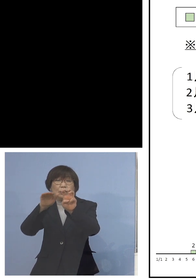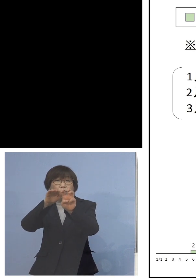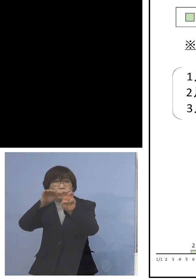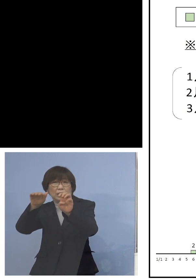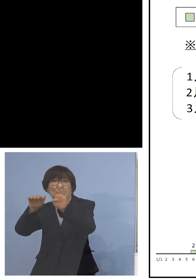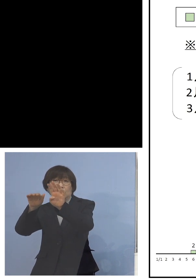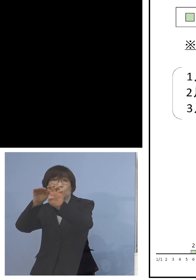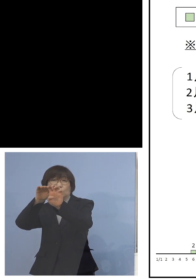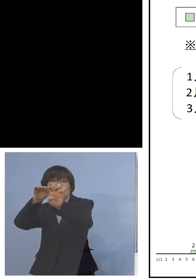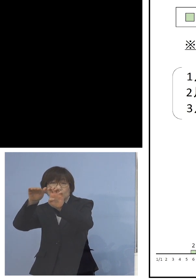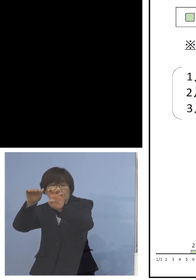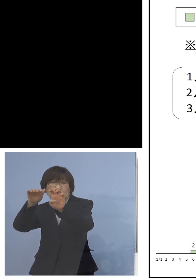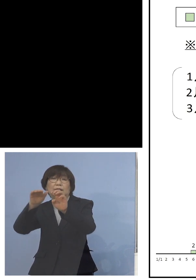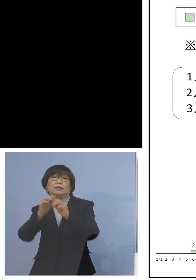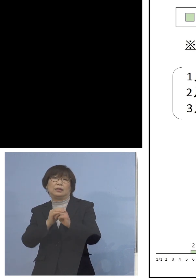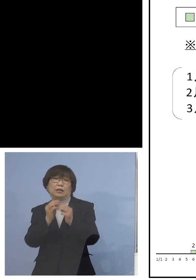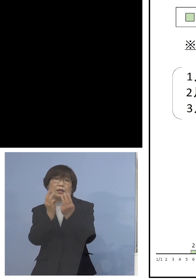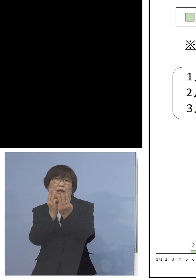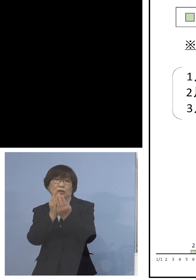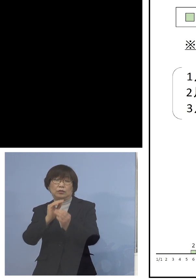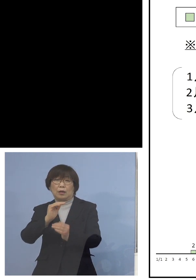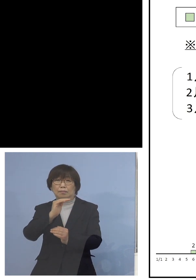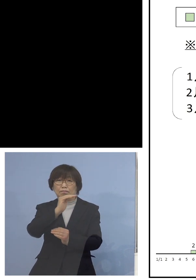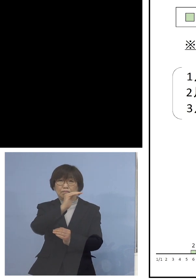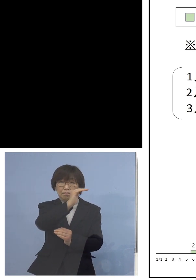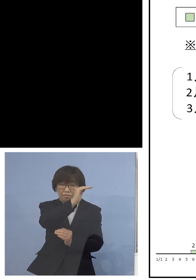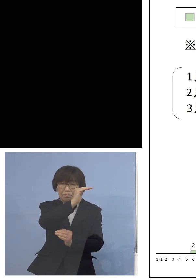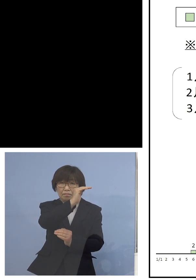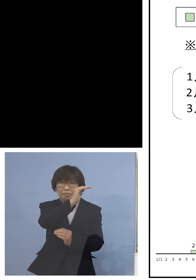なかなか留まるところを知らない この山を見ていただいても